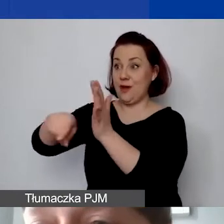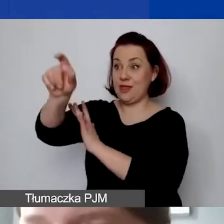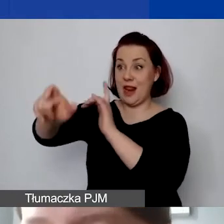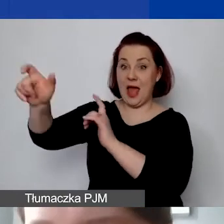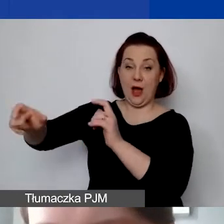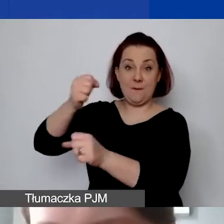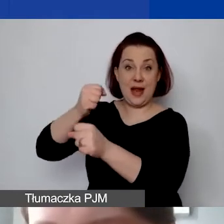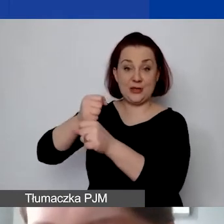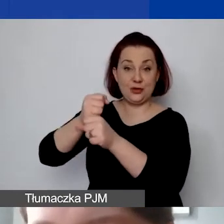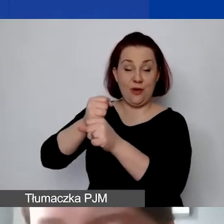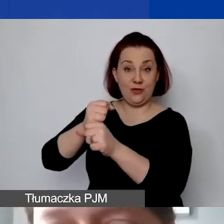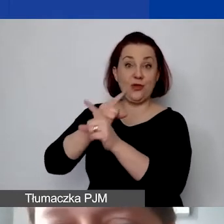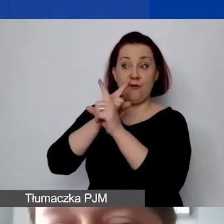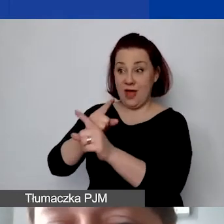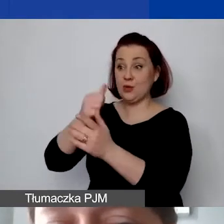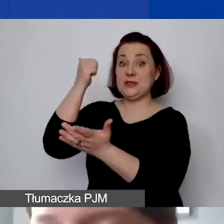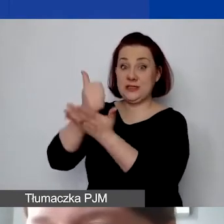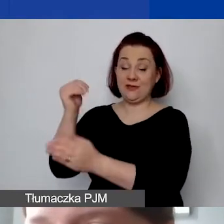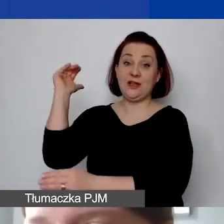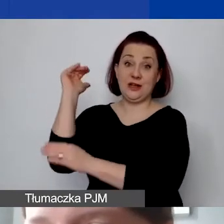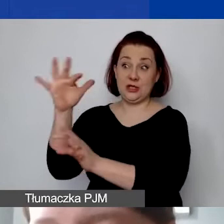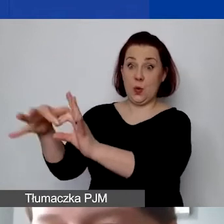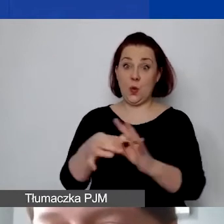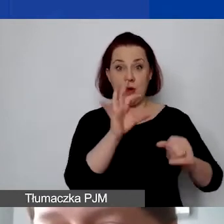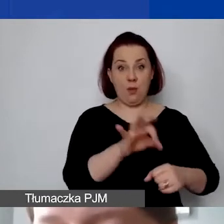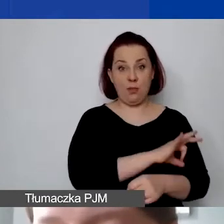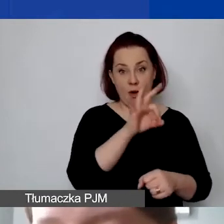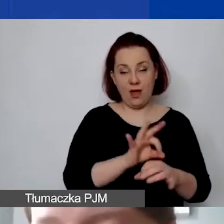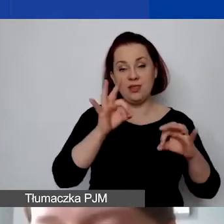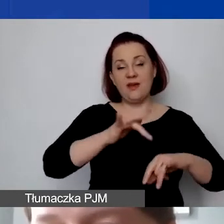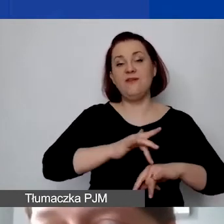który nam określa stawkę ryczałtową. W tym wypadku wyszło nam 14%.